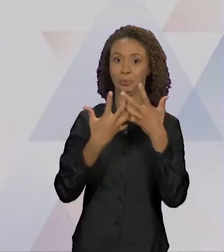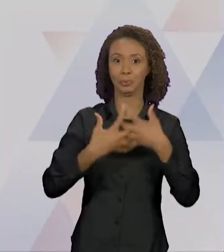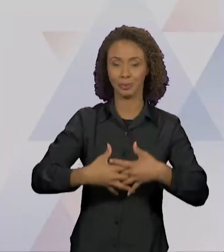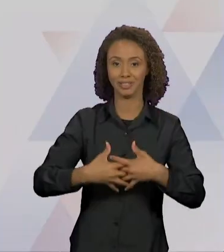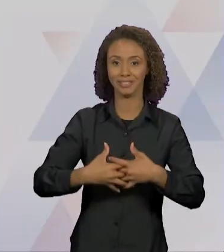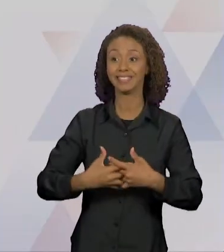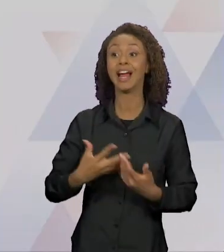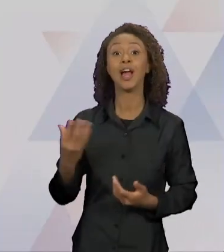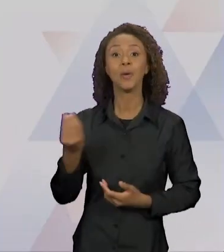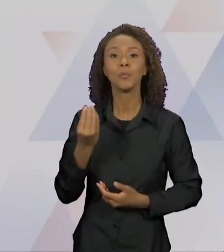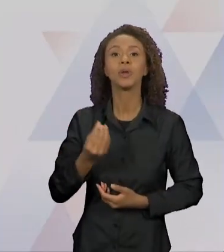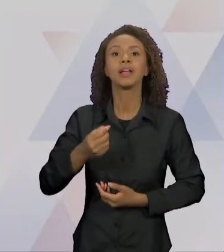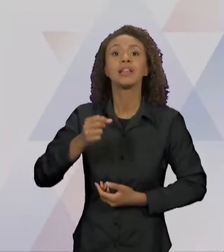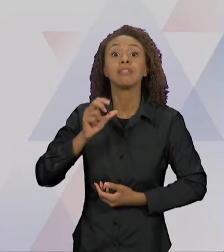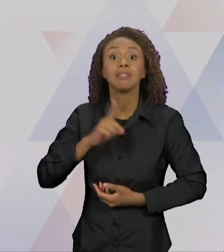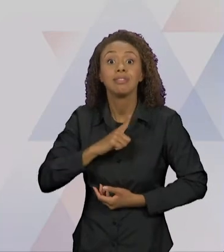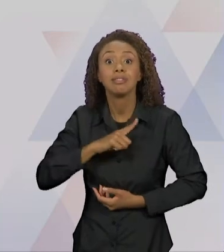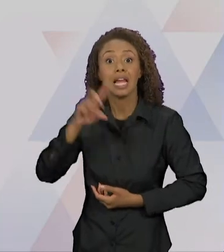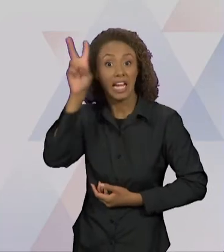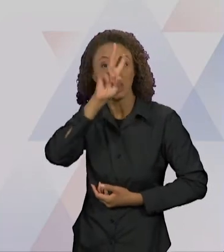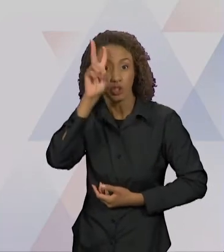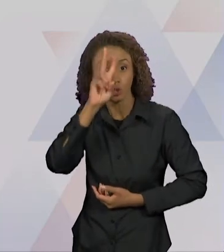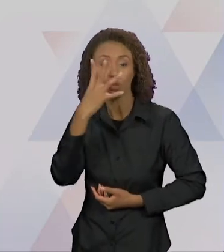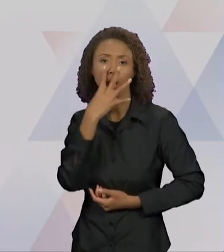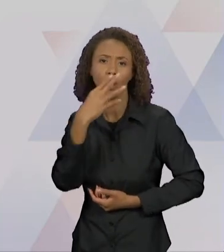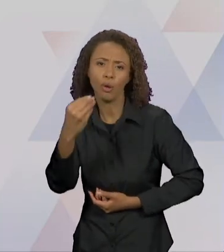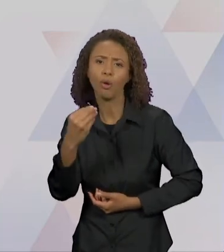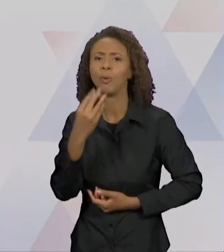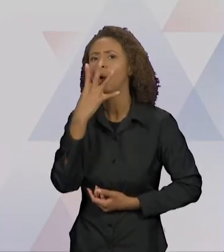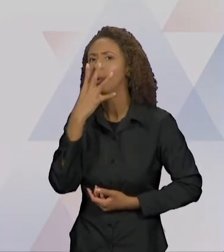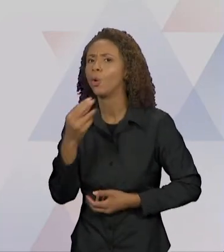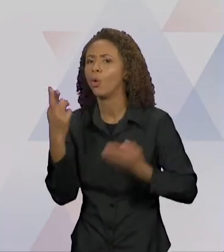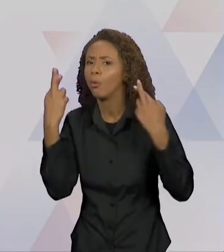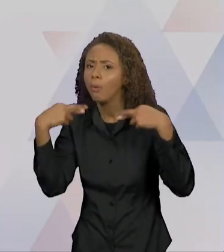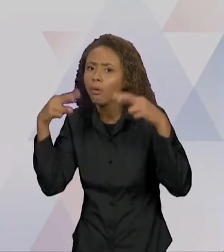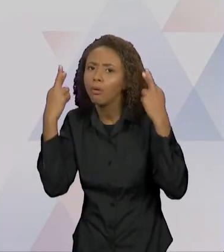APARECE, DO LOBO E O CORDEIRO, O LOBO E A RAPOSA,